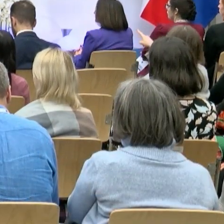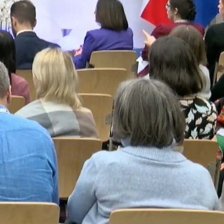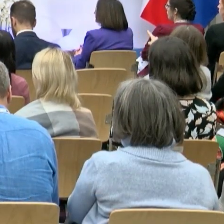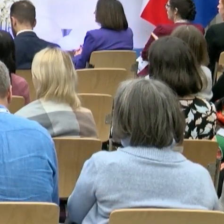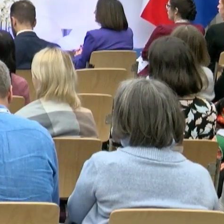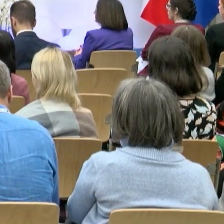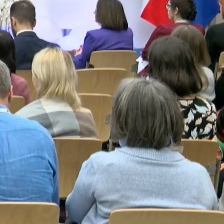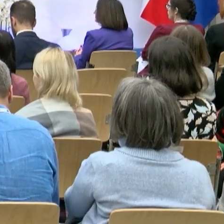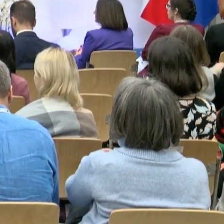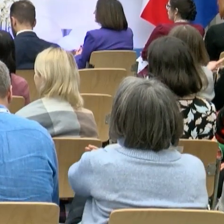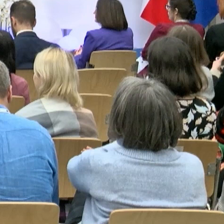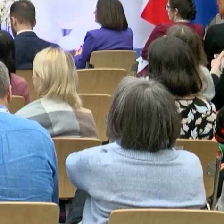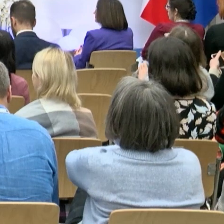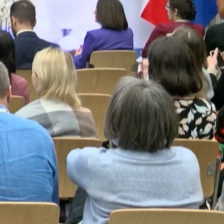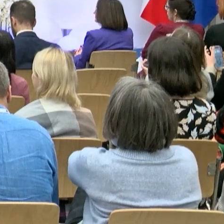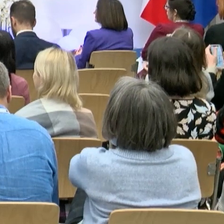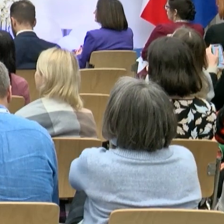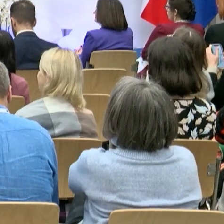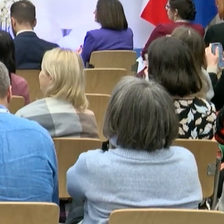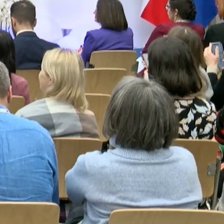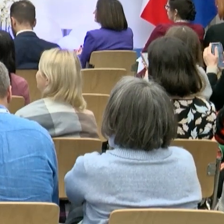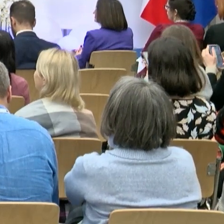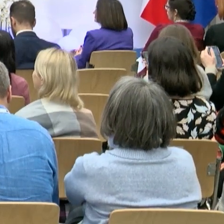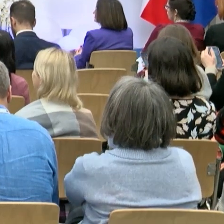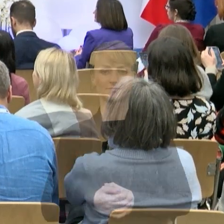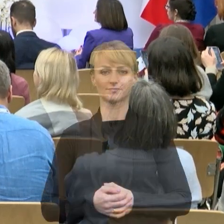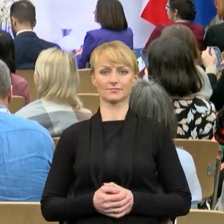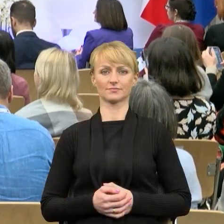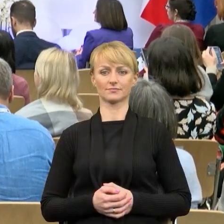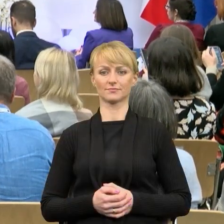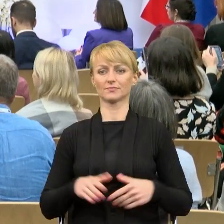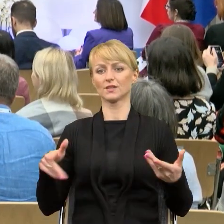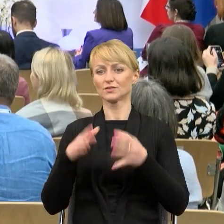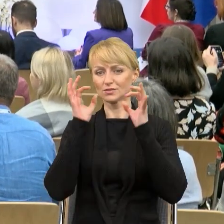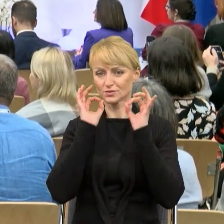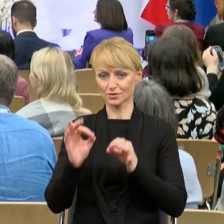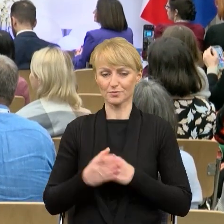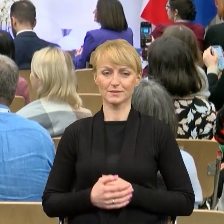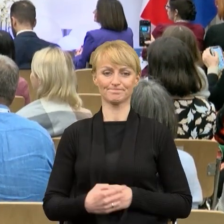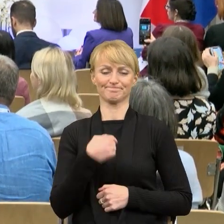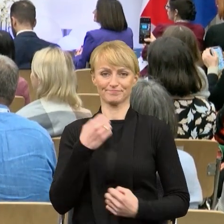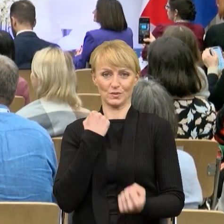Dzień dobry Państwu. Trudne zadanie, bo po pierwsze po Panu profesorze mówię, po drugie przed przerwą, która za chwilę się powinna zacząć,